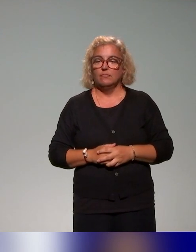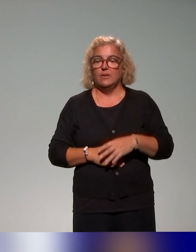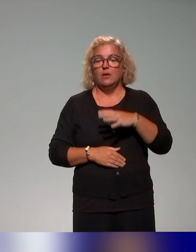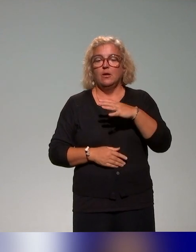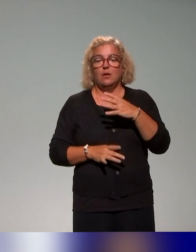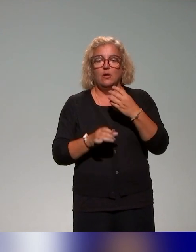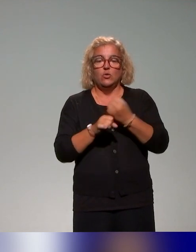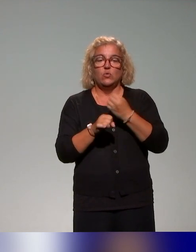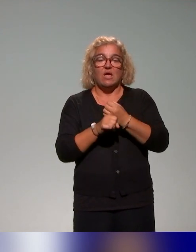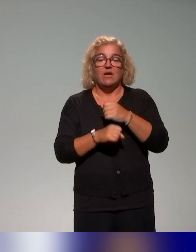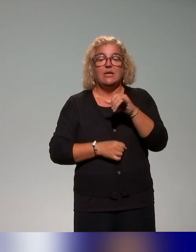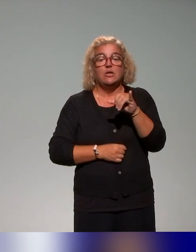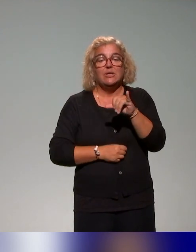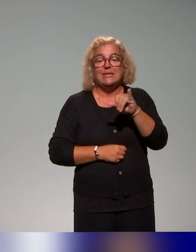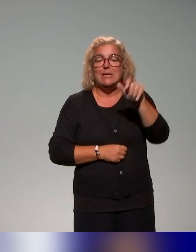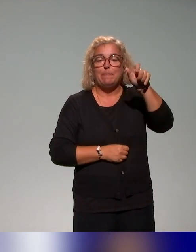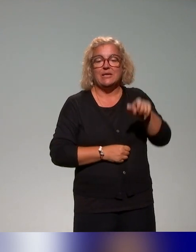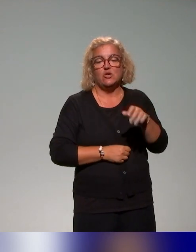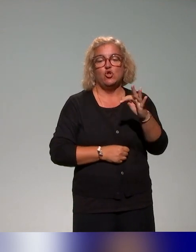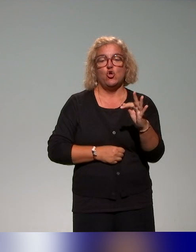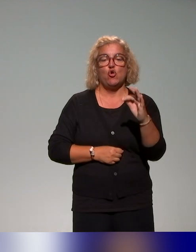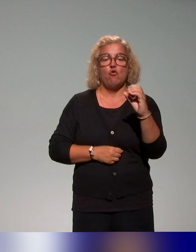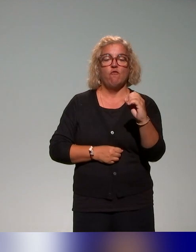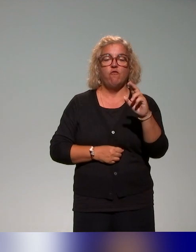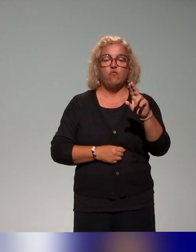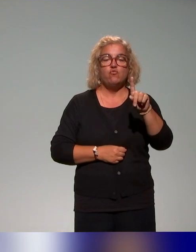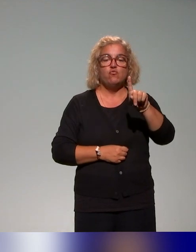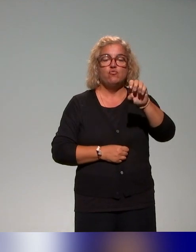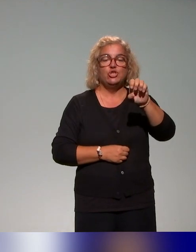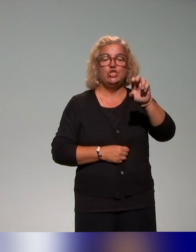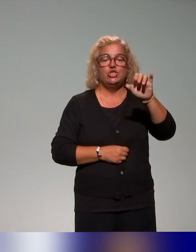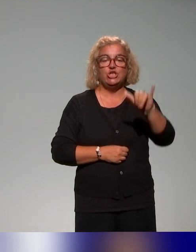dont il y a des apports concernant la question de coopération des acteurs.